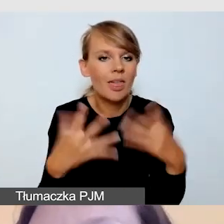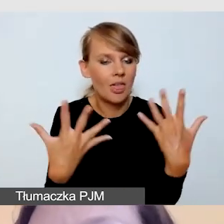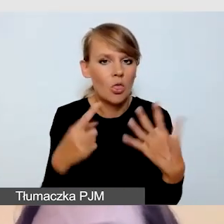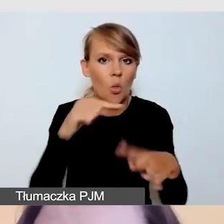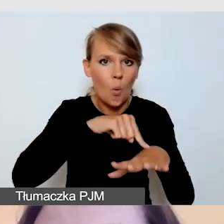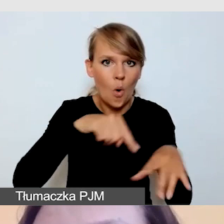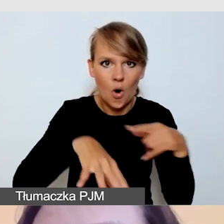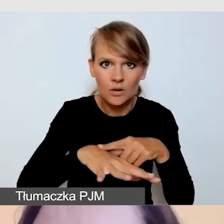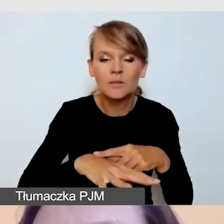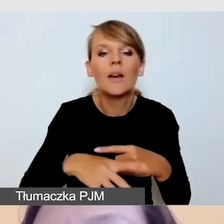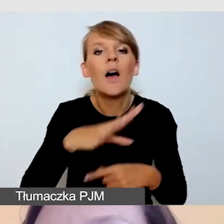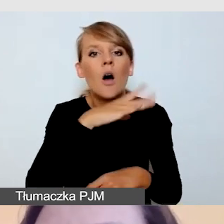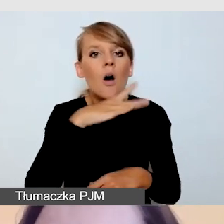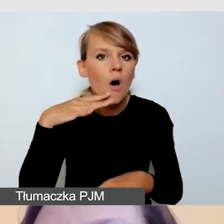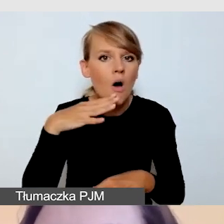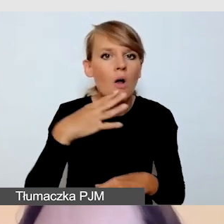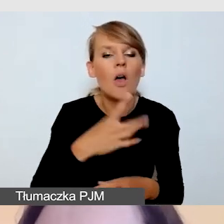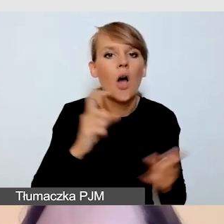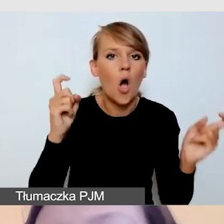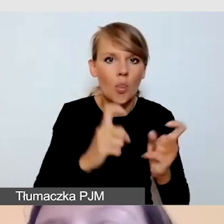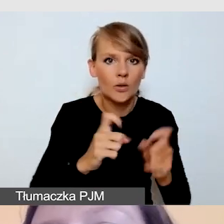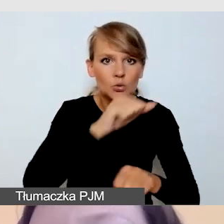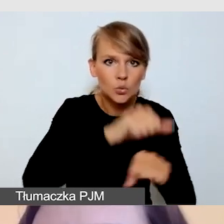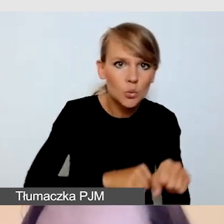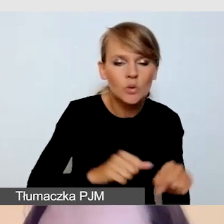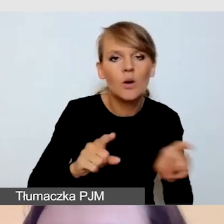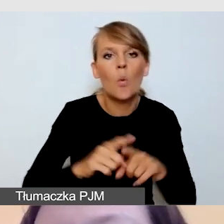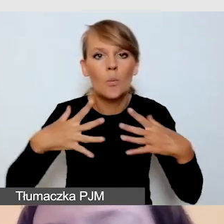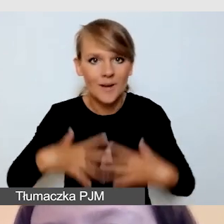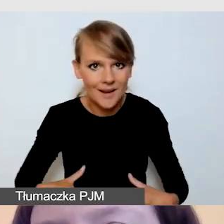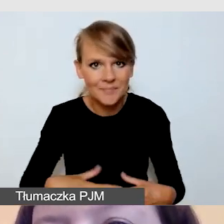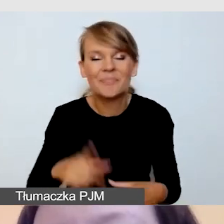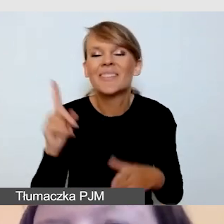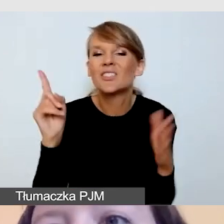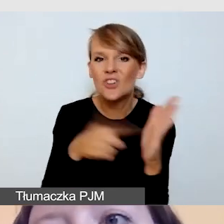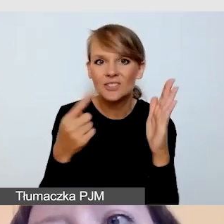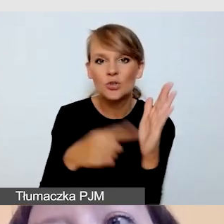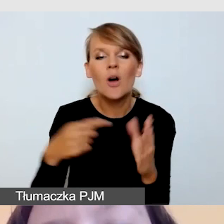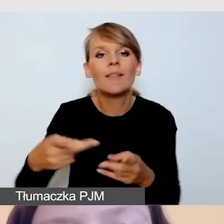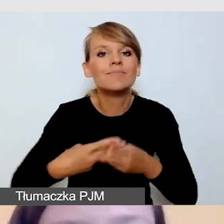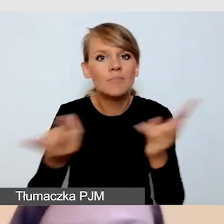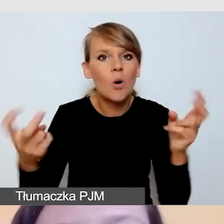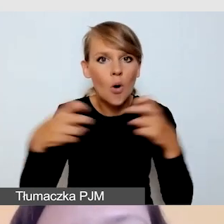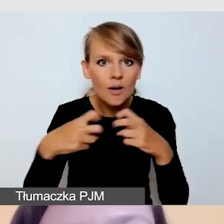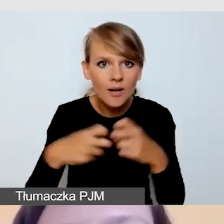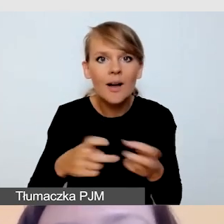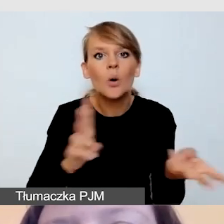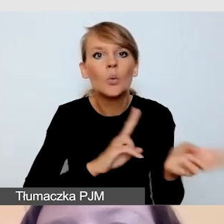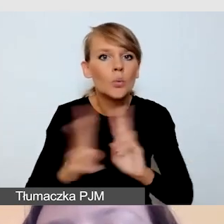Czyli kolor kontrastowy do skóry i ubrania. Najczęściej do transmisji online nagrywamy tłumacza tak jak w telewizji